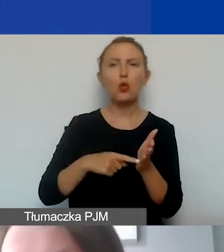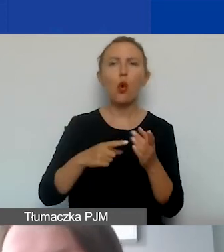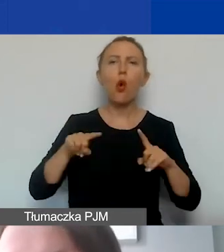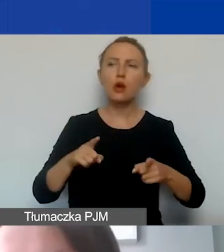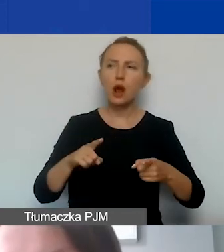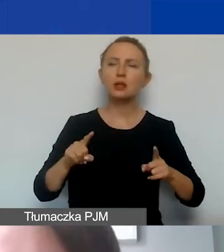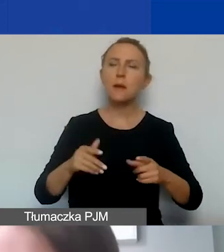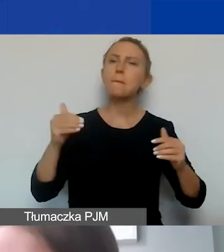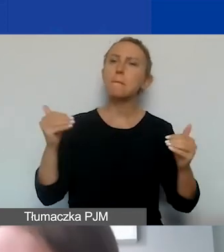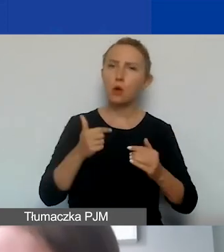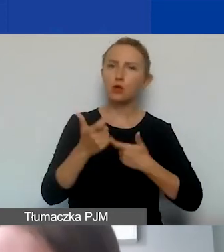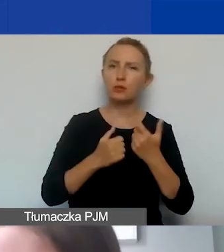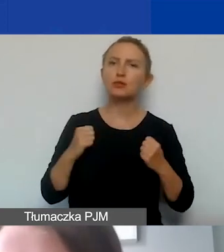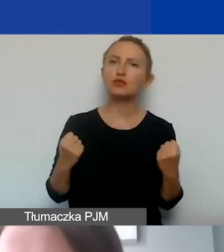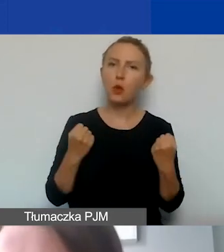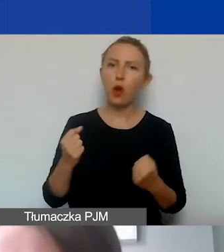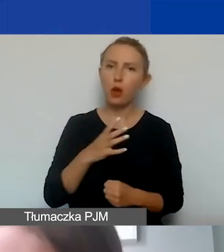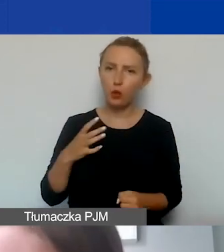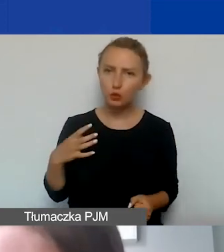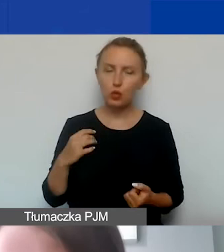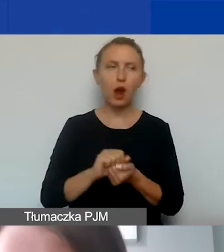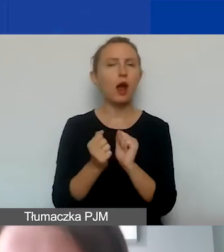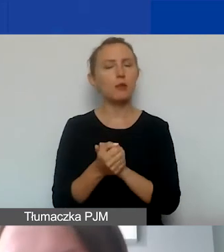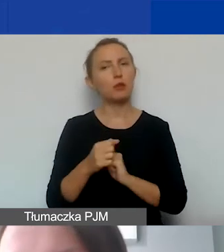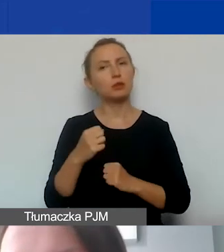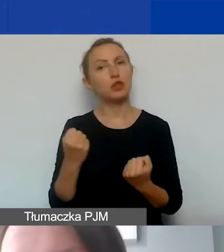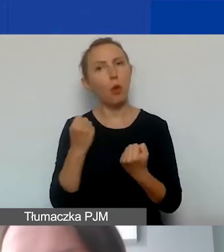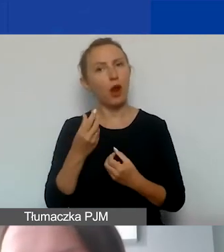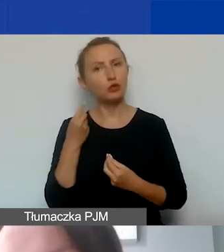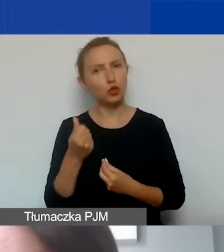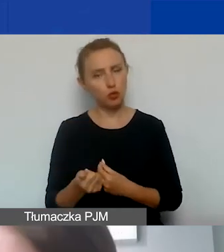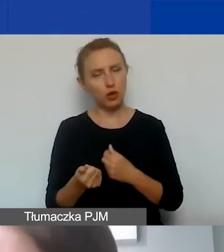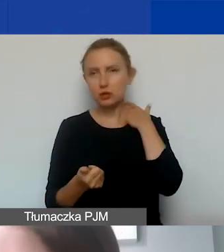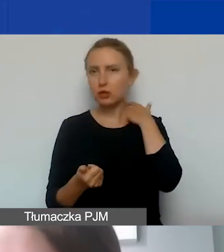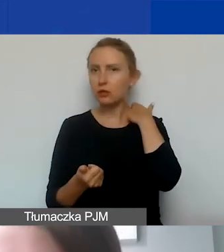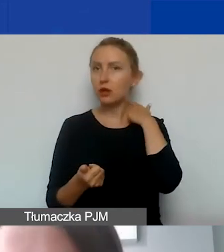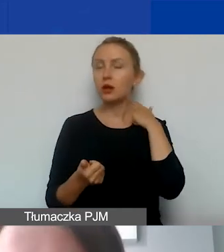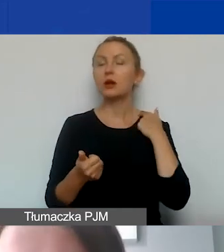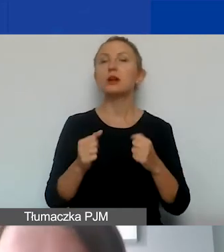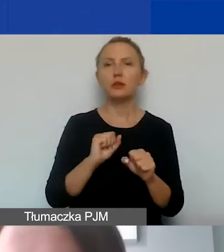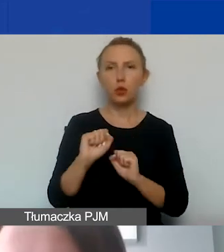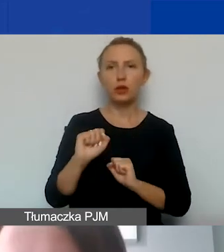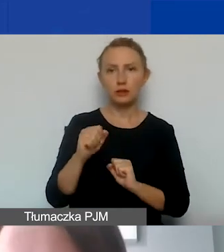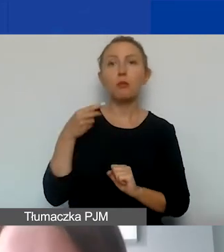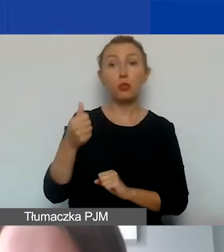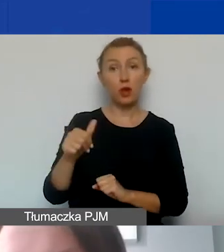które mogą prowadzić działalność gospodarczą albo działalność odpłatną i są płatnikami VAT-u,